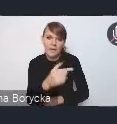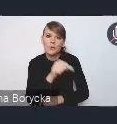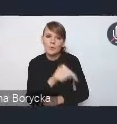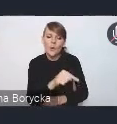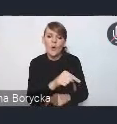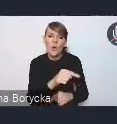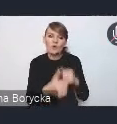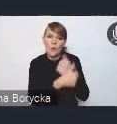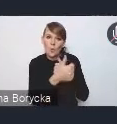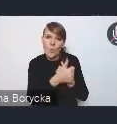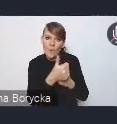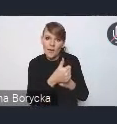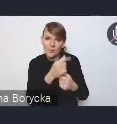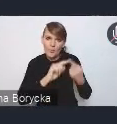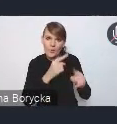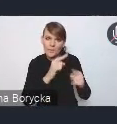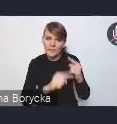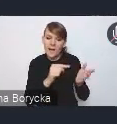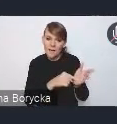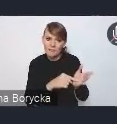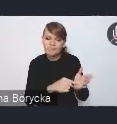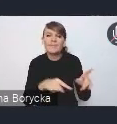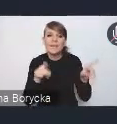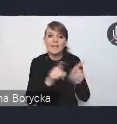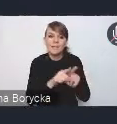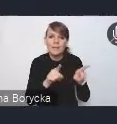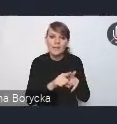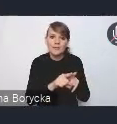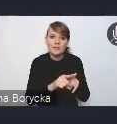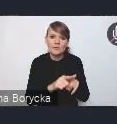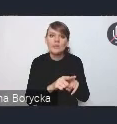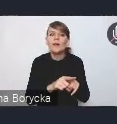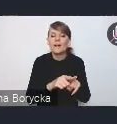która wyposaża też tym samym władze lokalne w narzędzia